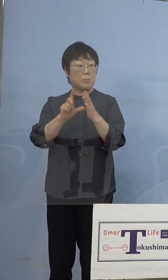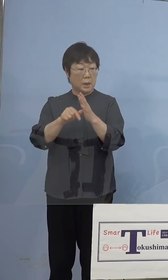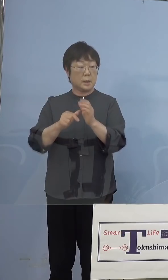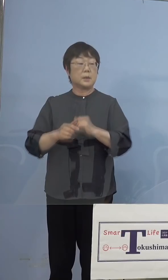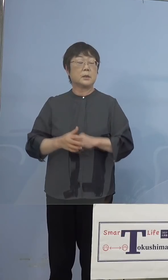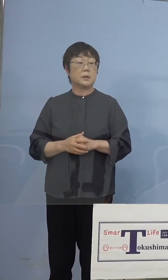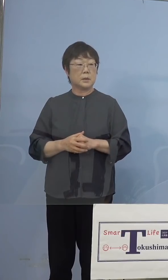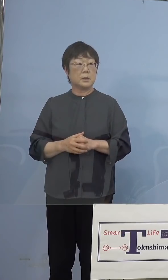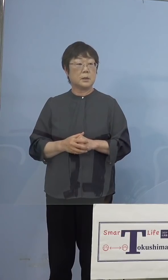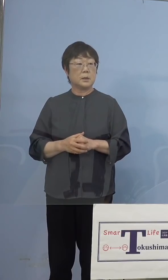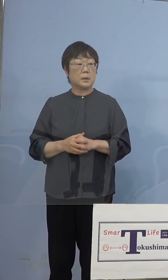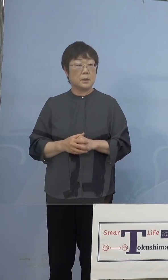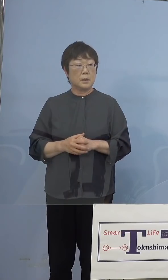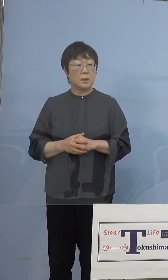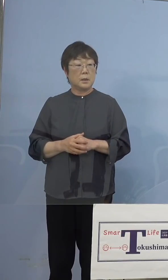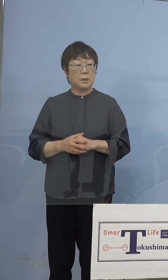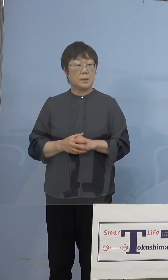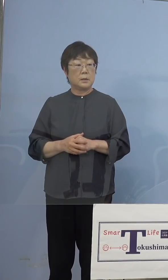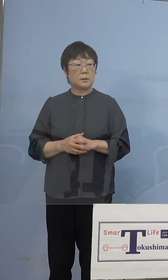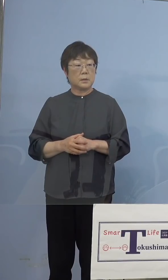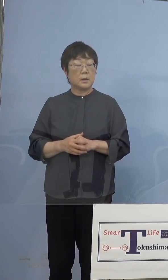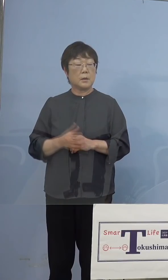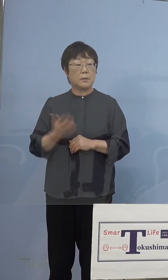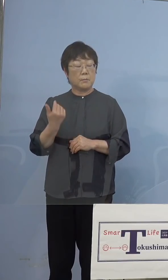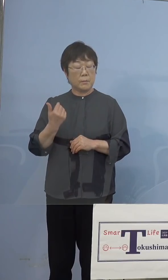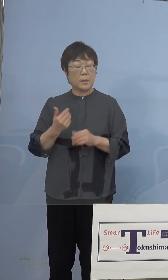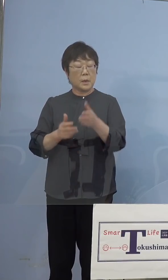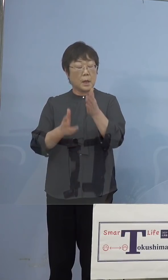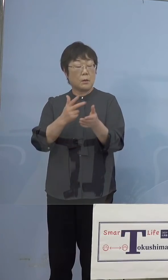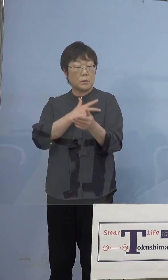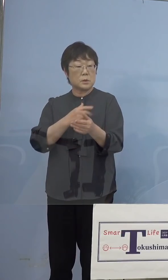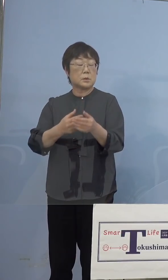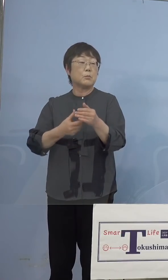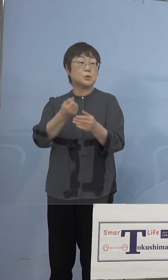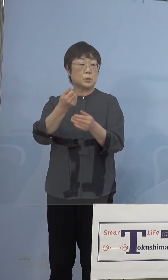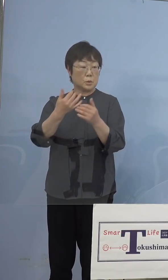潜在看護師の方が対応するケースも あると思うのですが、その方を